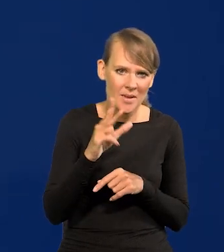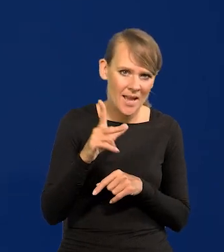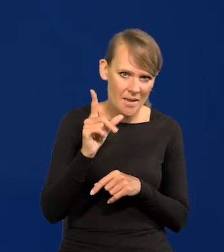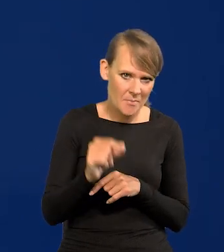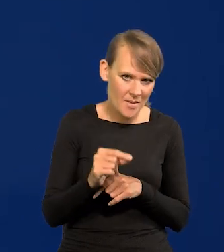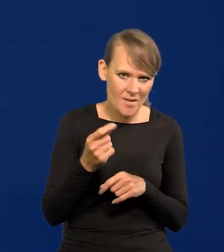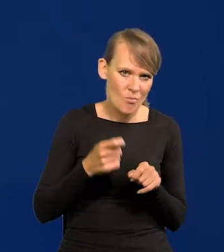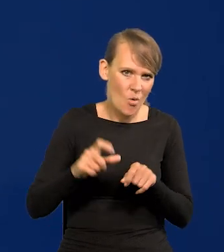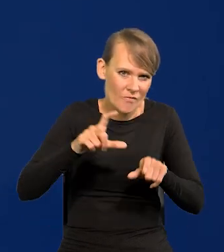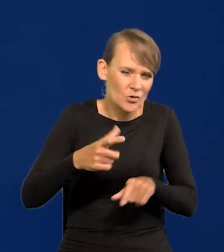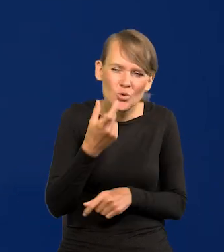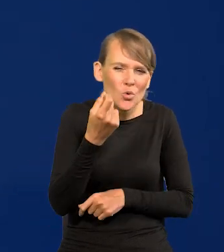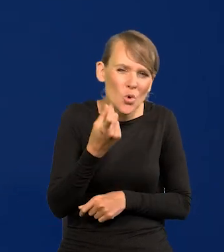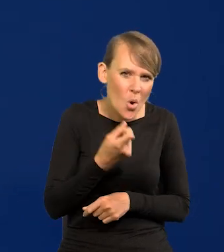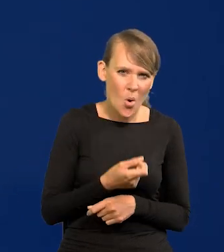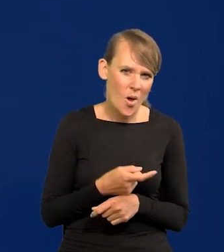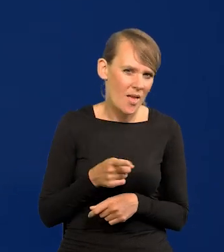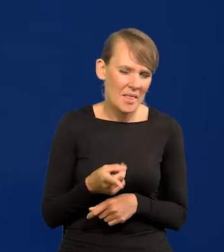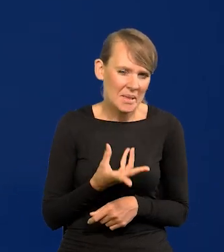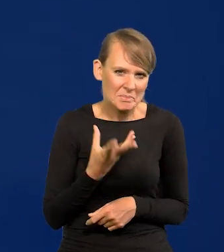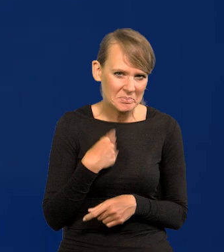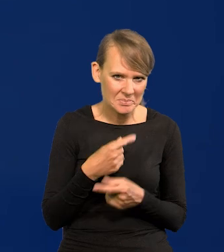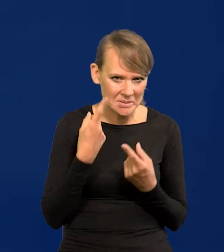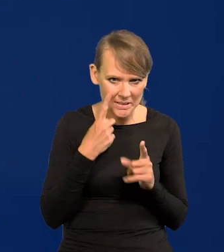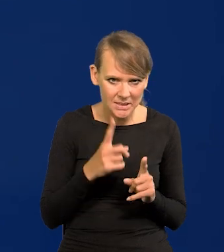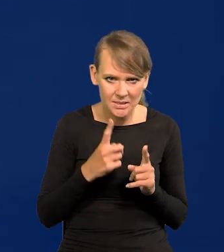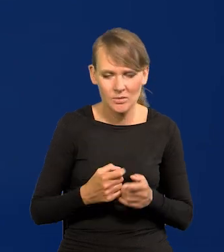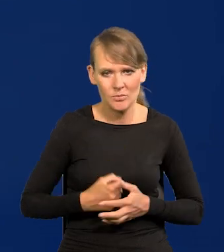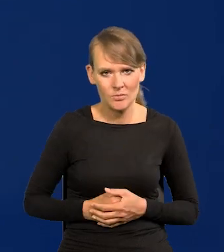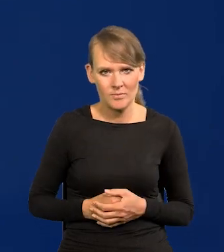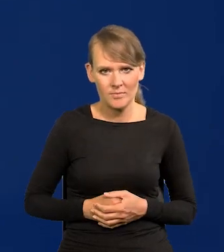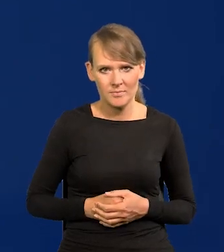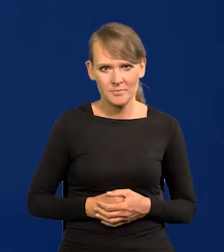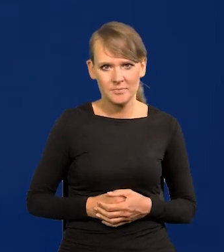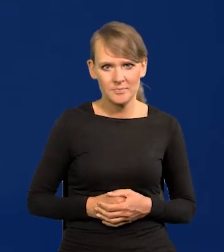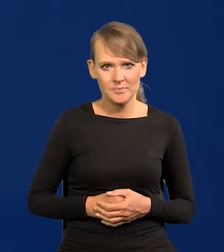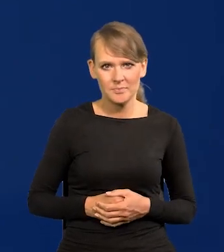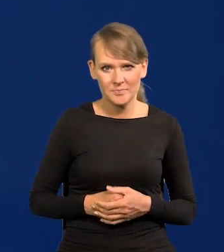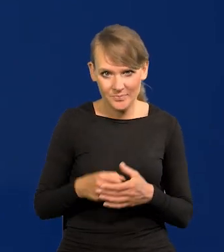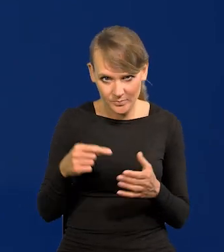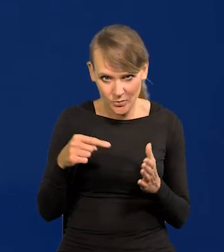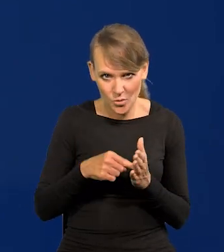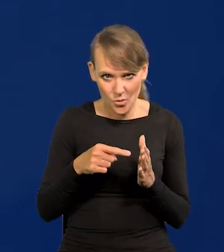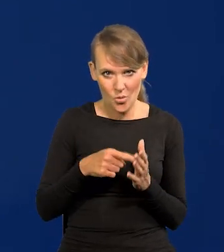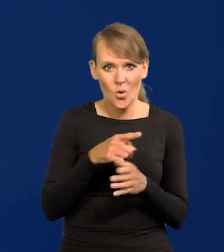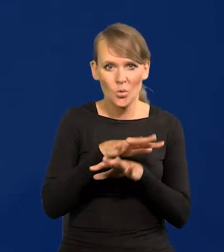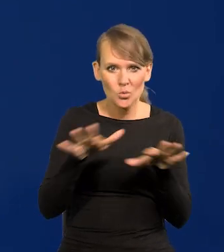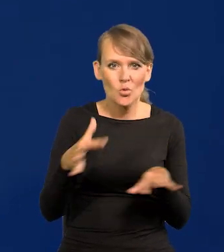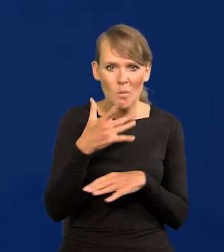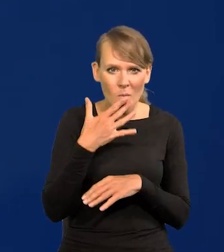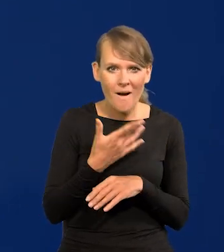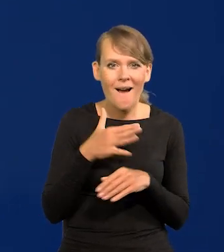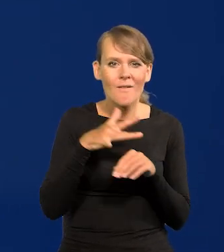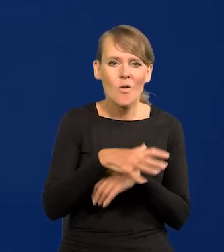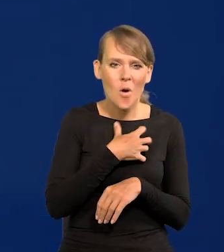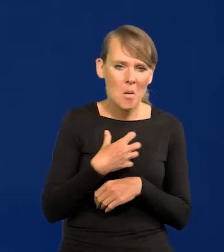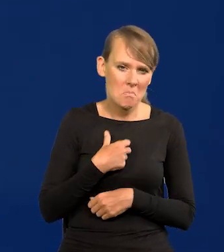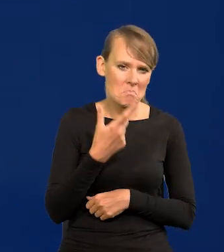ale trochę, niezauważalnie w pewnych dziedzinach itd. To są takie rzeczy, o których się dużo mówi, a wpływ na gospodarkę jest bardzo niewielki,